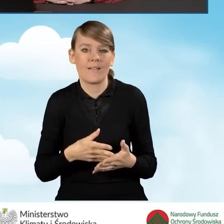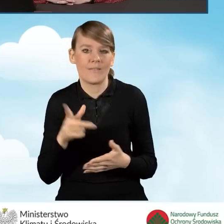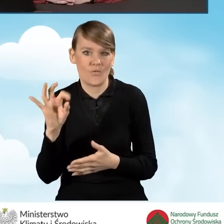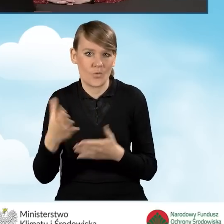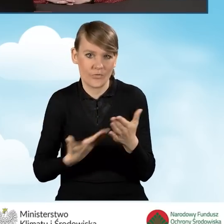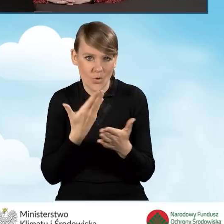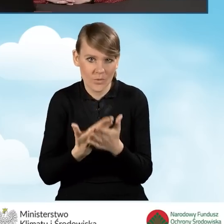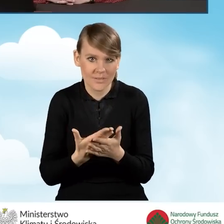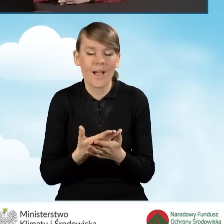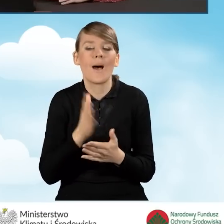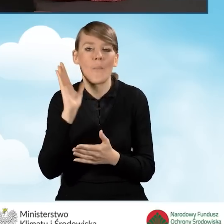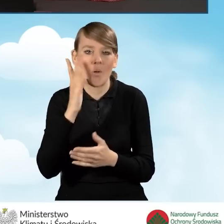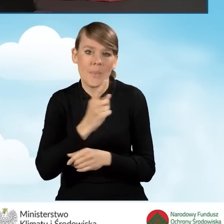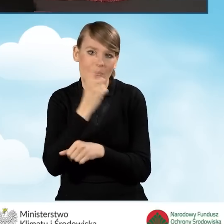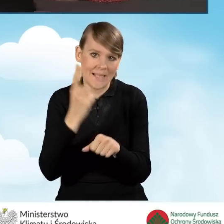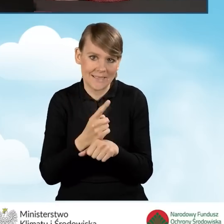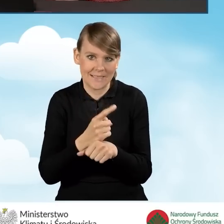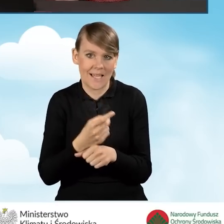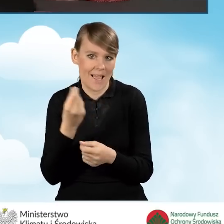i następnie dochodzi do decyzji o dofinansowaniu.